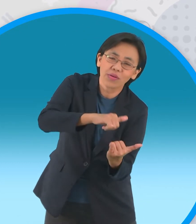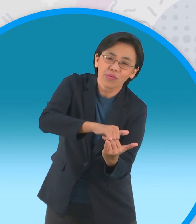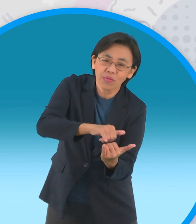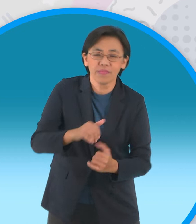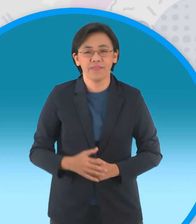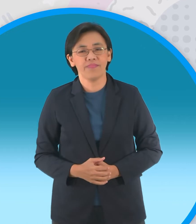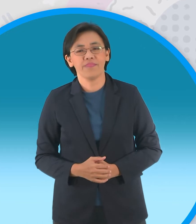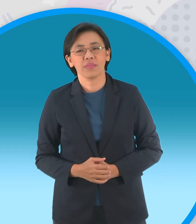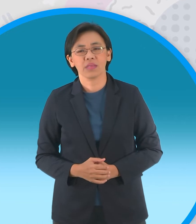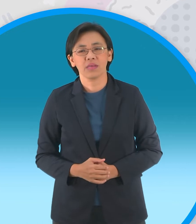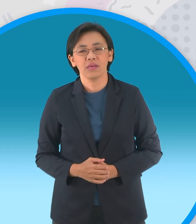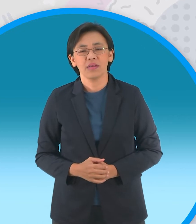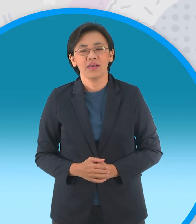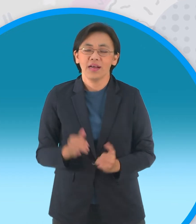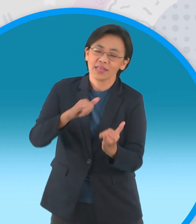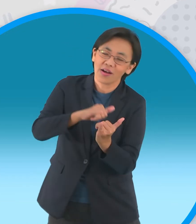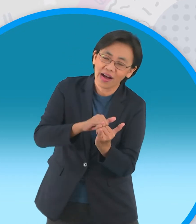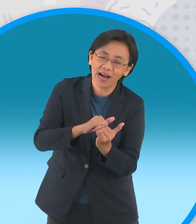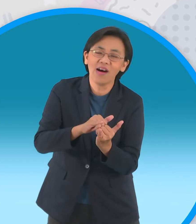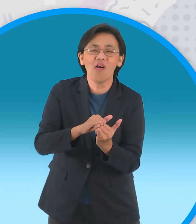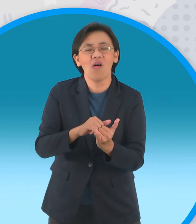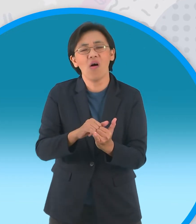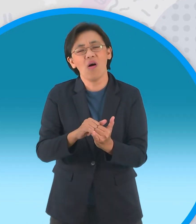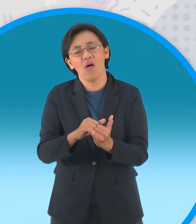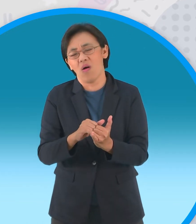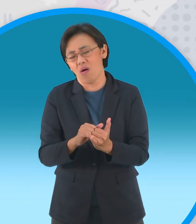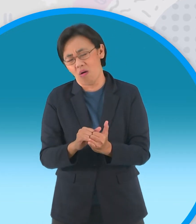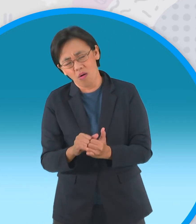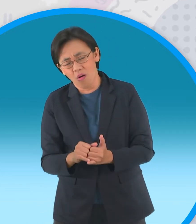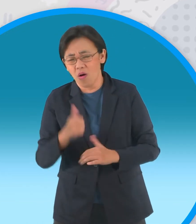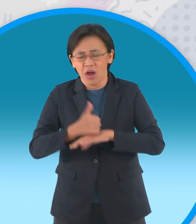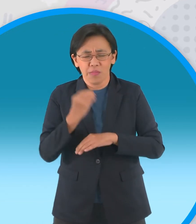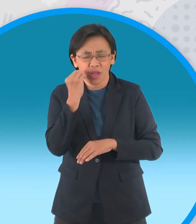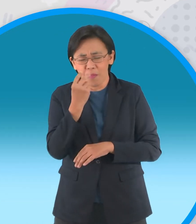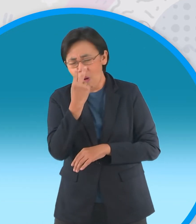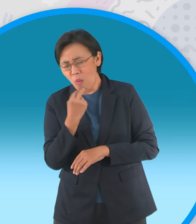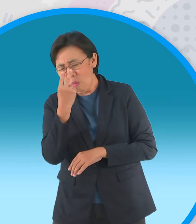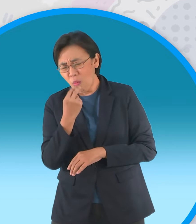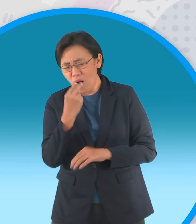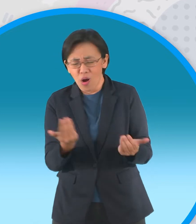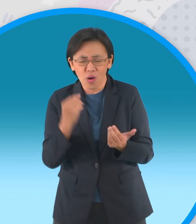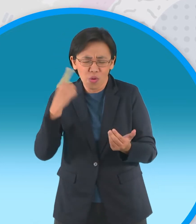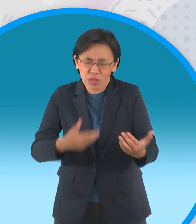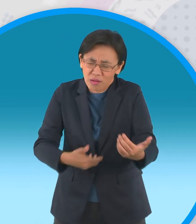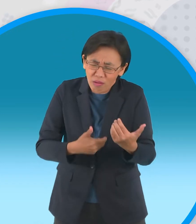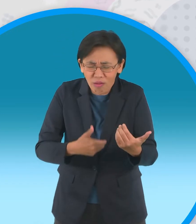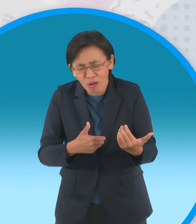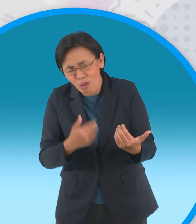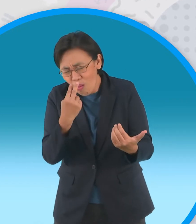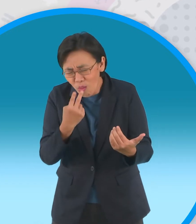เมื่อรอยยิ้มเปลี่ยนเป็นน้ำตาผู้ใหญ่บ้านรำพึงต่อหน้าศพของลูกสาวว่าพ่อไม่น่า